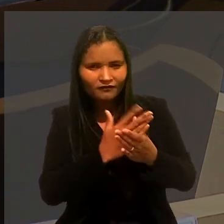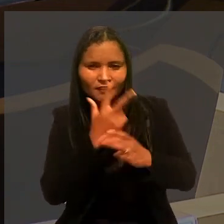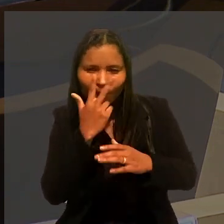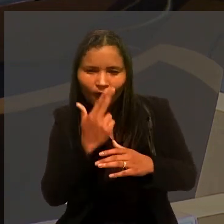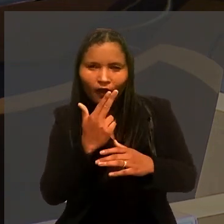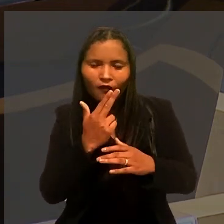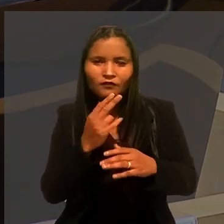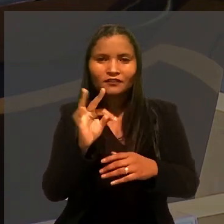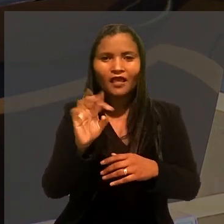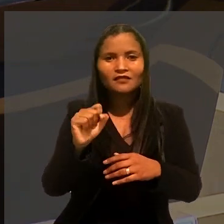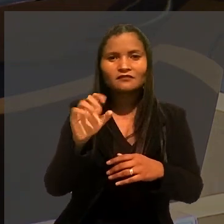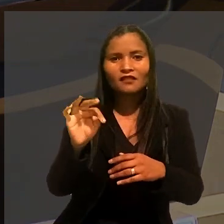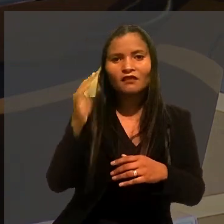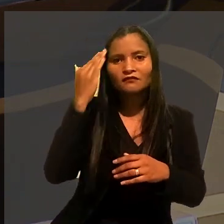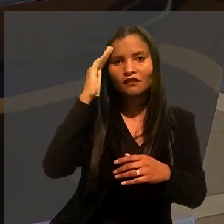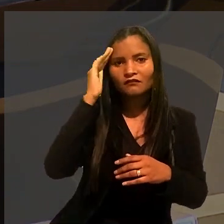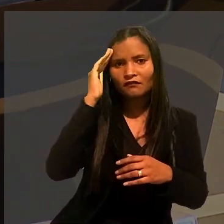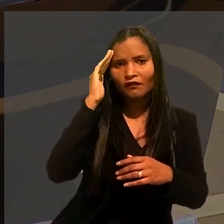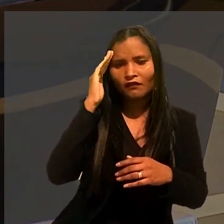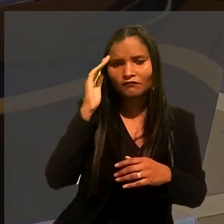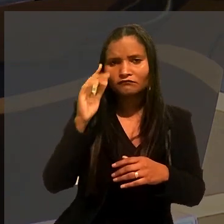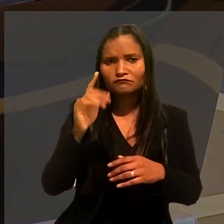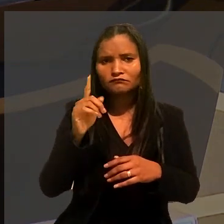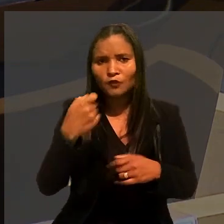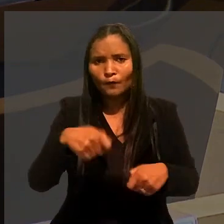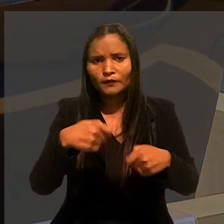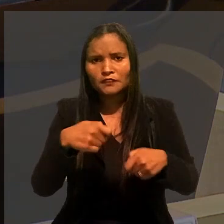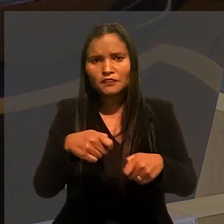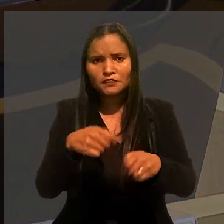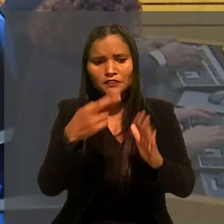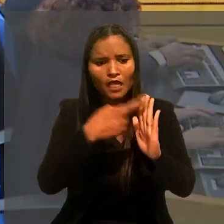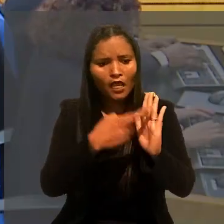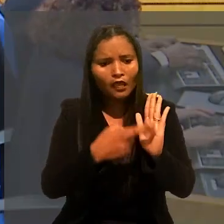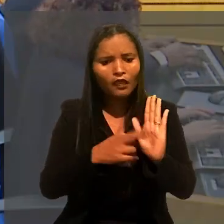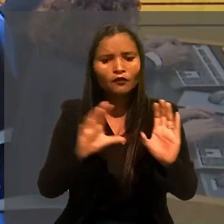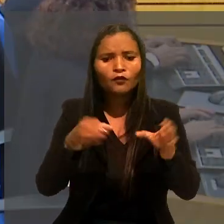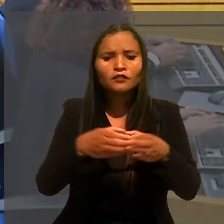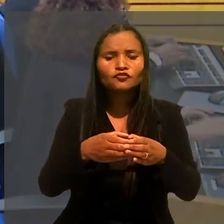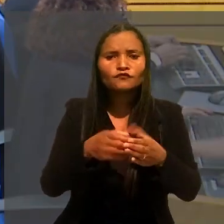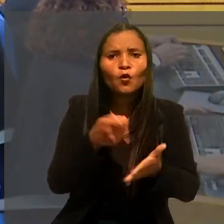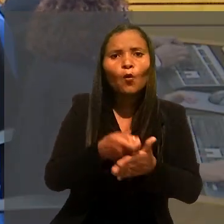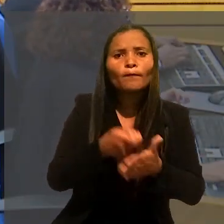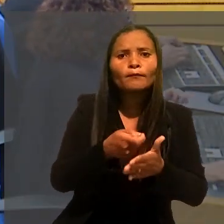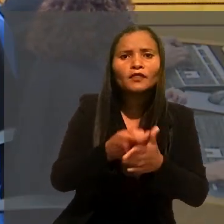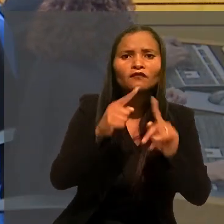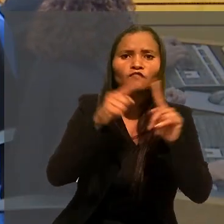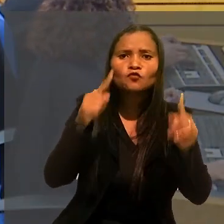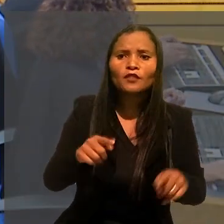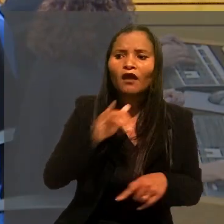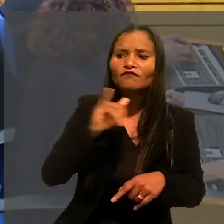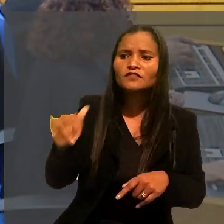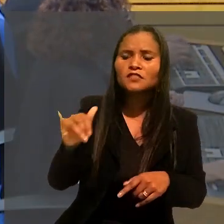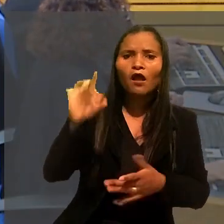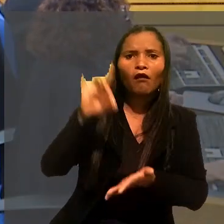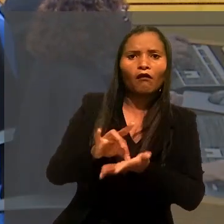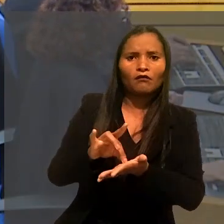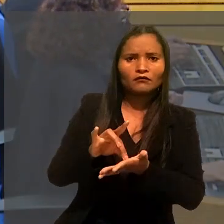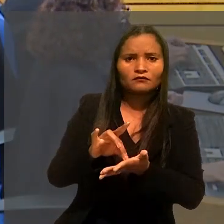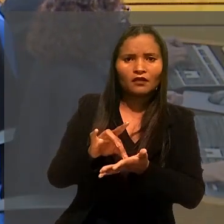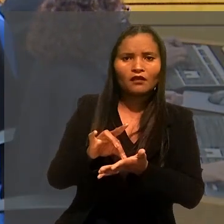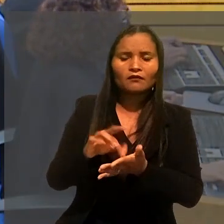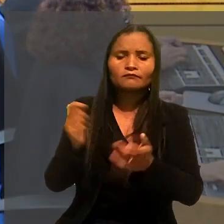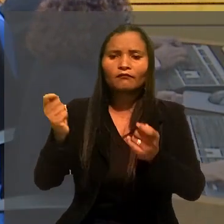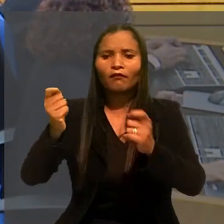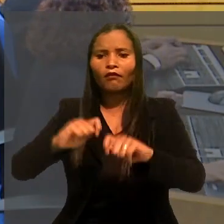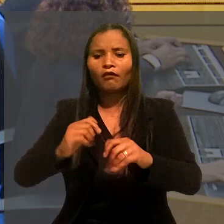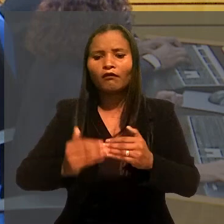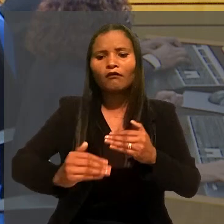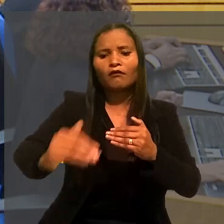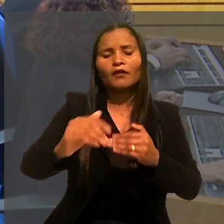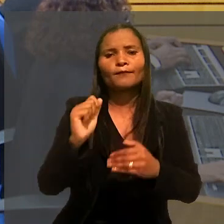o TST entendeu não ser razoável haver norma coletiva que obrigue o empregado avisar formalmente a empresa sobre a proximidade da aposentadoria.